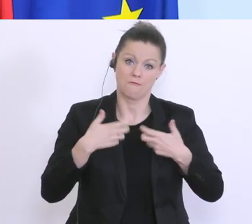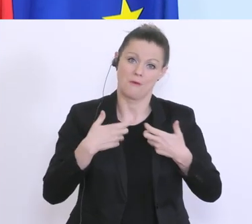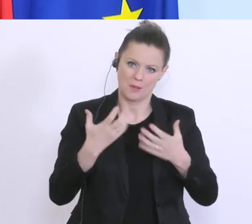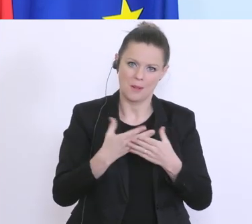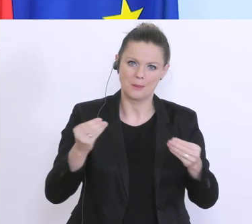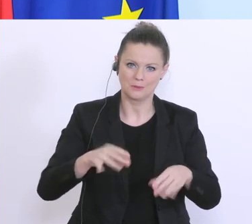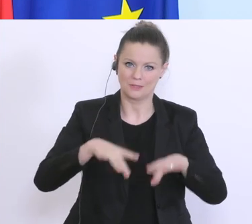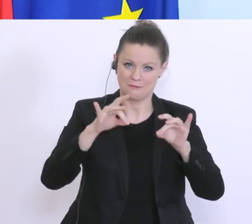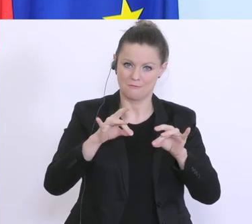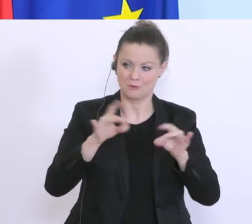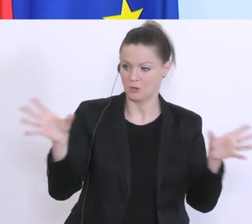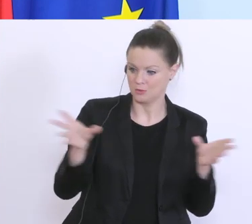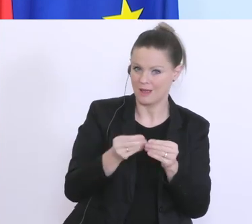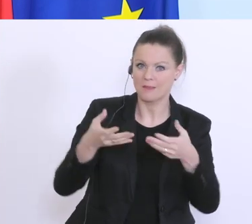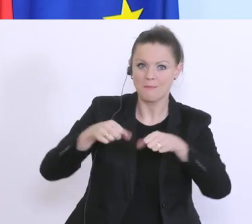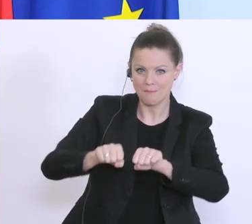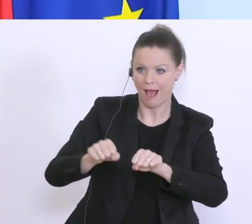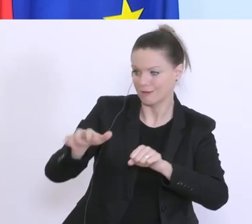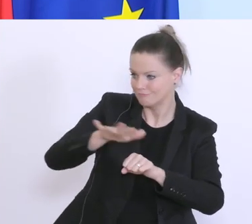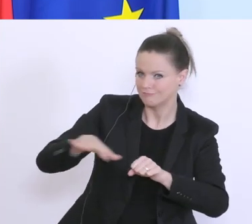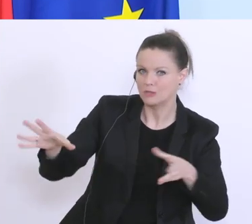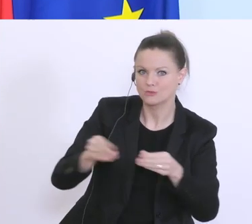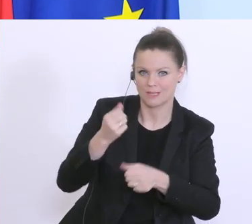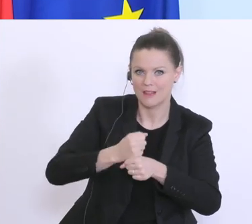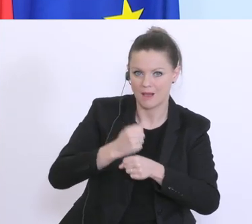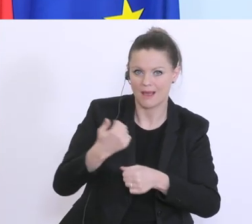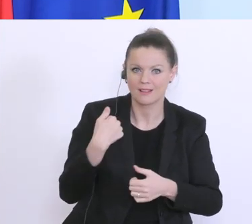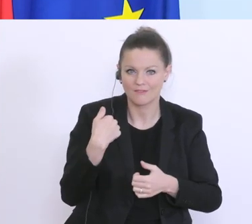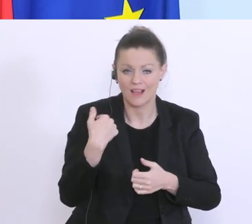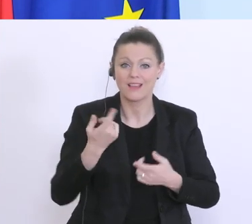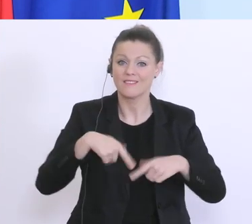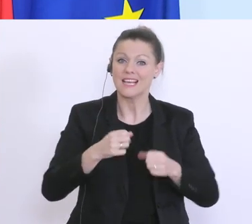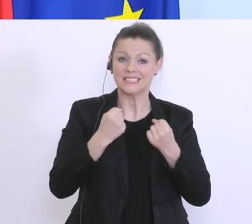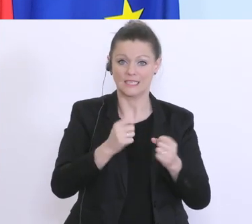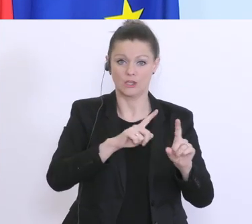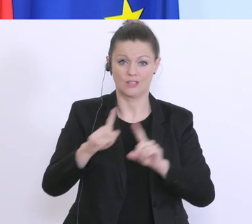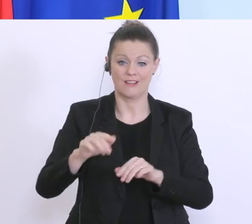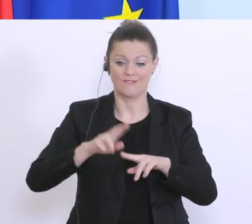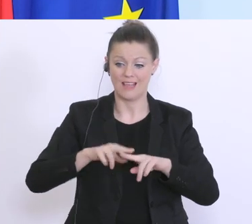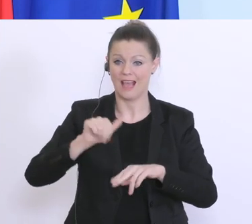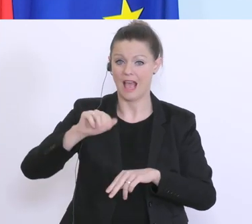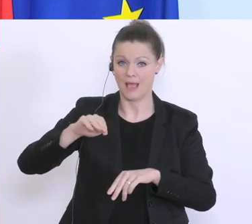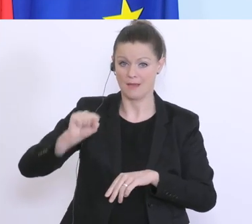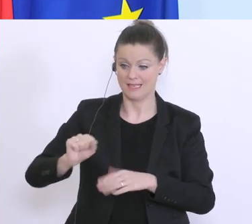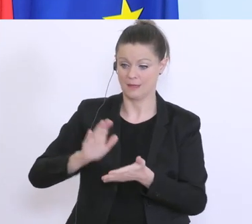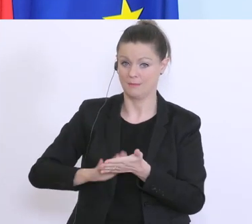mit dem Bankensektor, wo wir sicherstellen, dass, wenn das AMS die Bestätigung ausgestellt hat,